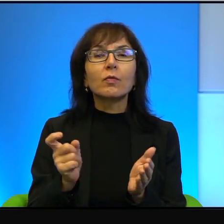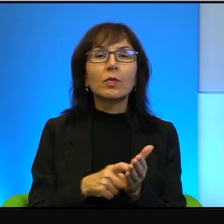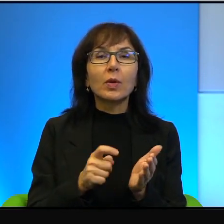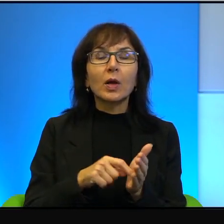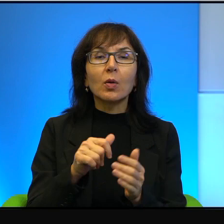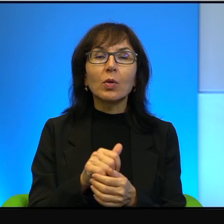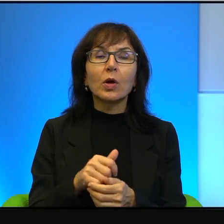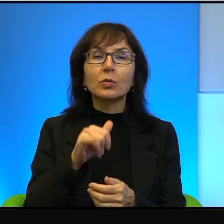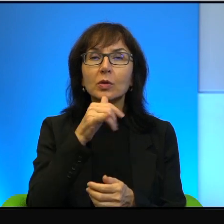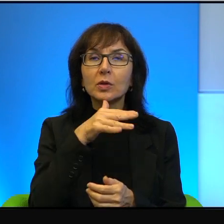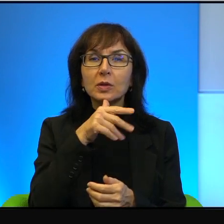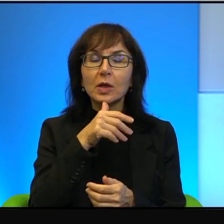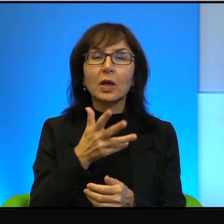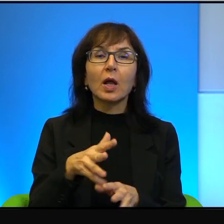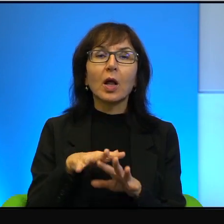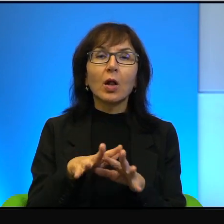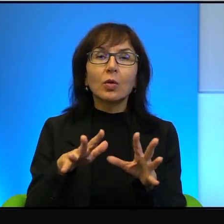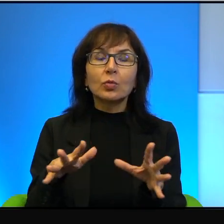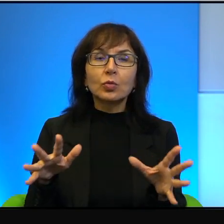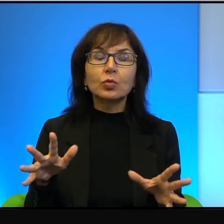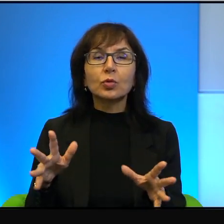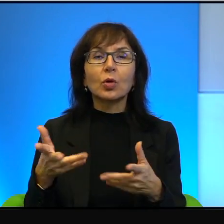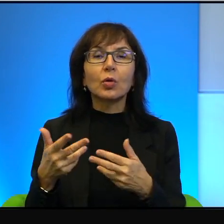daleko idące i one były odrzucane przez Palestyńczyków.